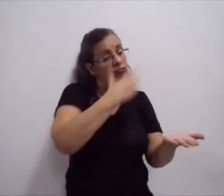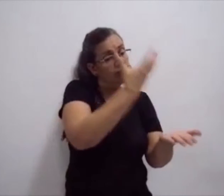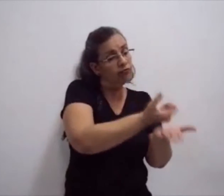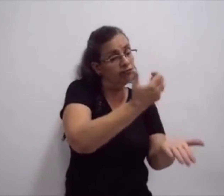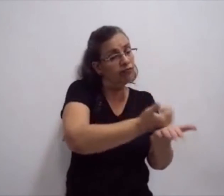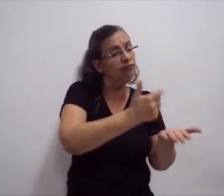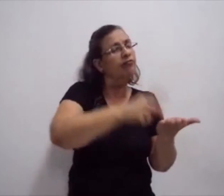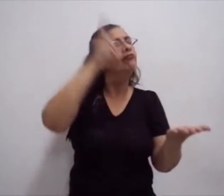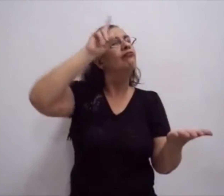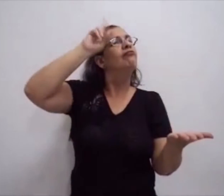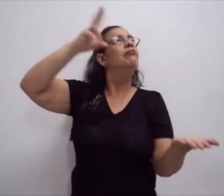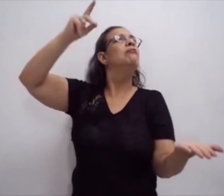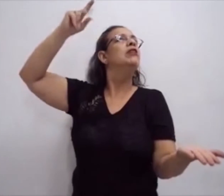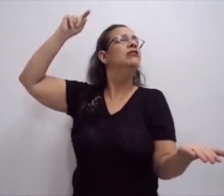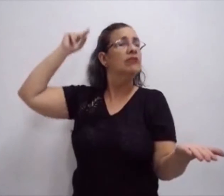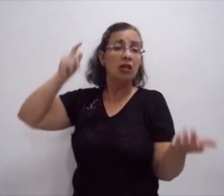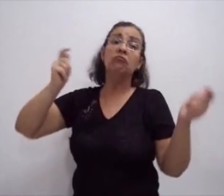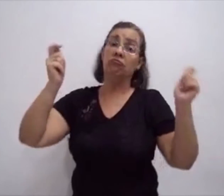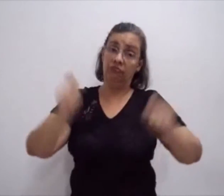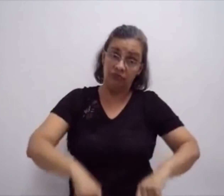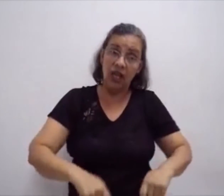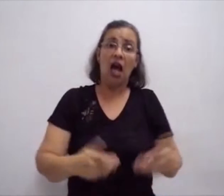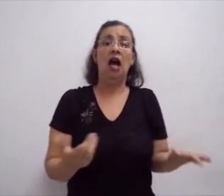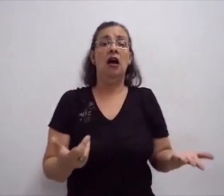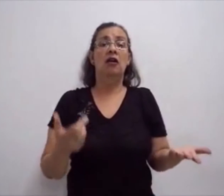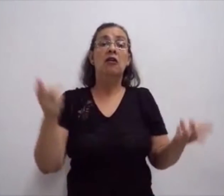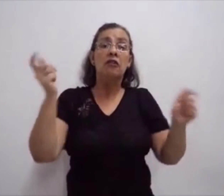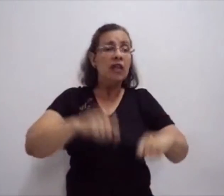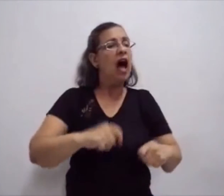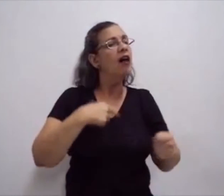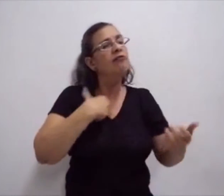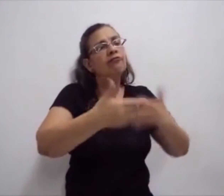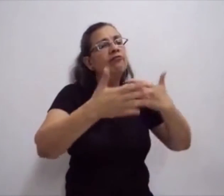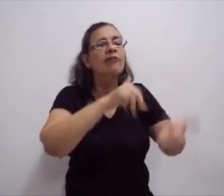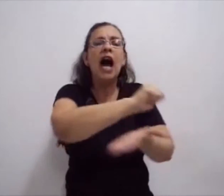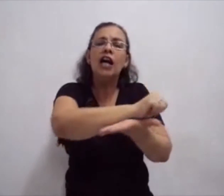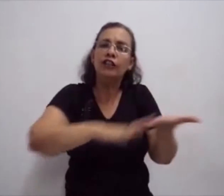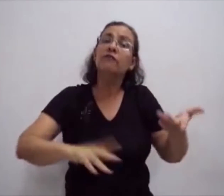é possível fazer o registro escrito da língua de sinais.